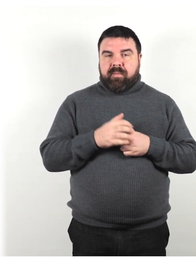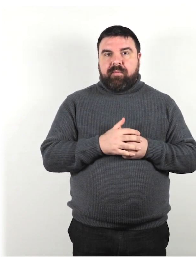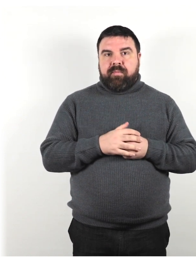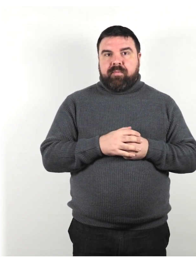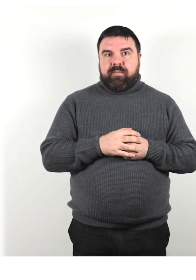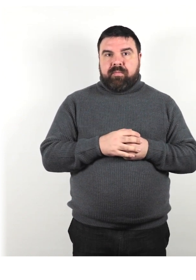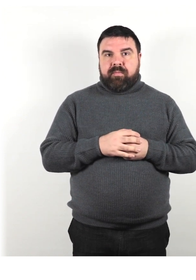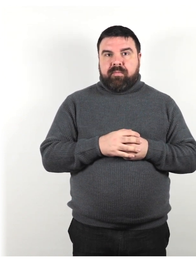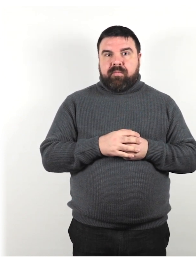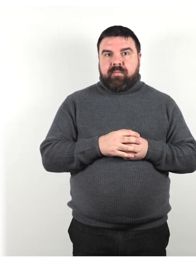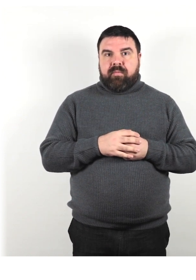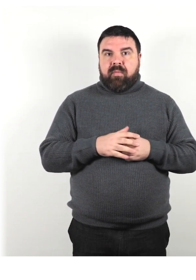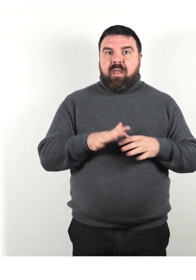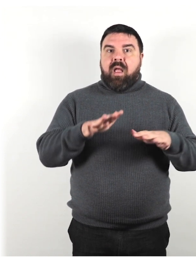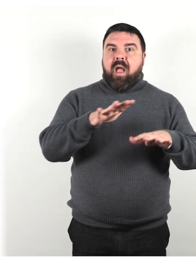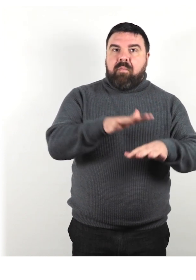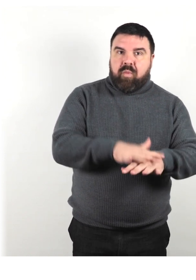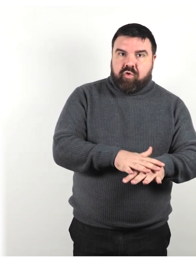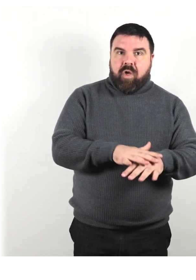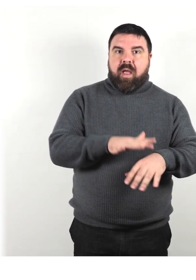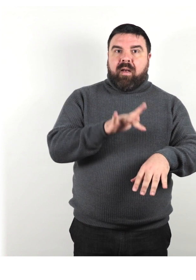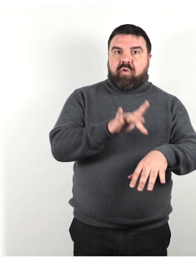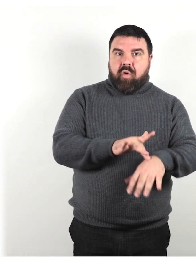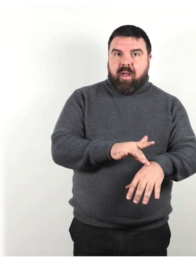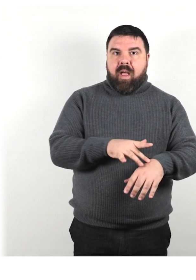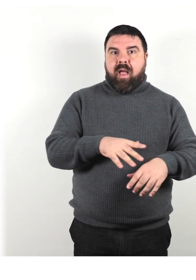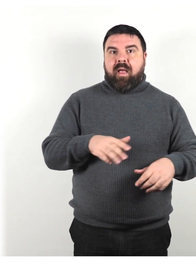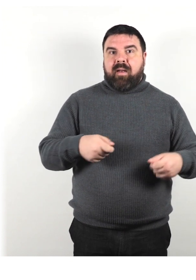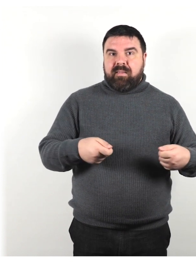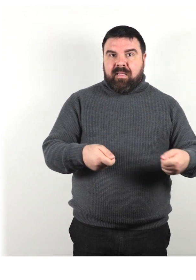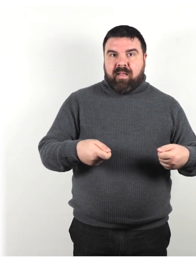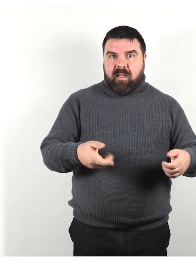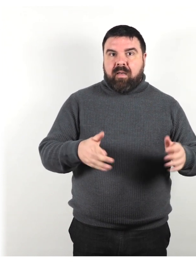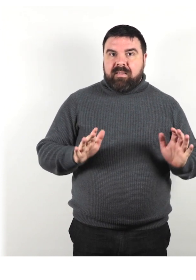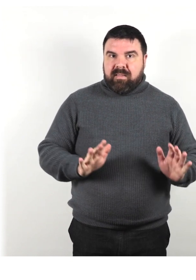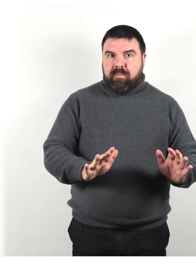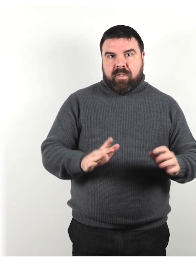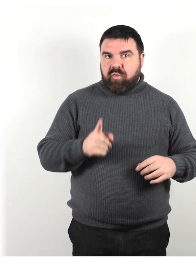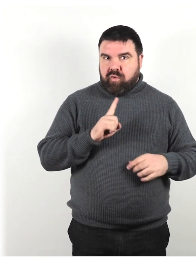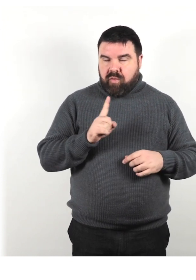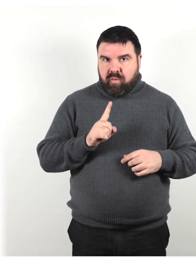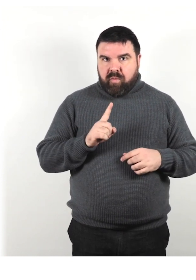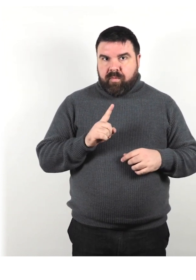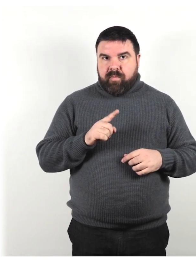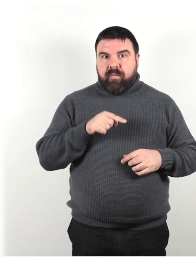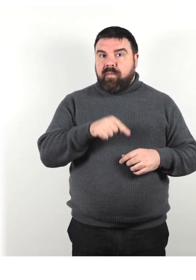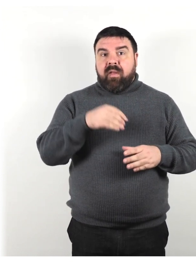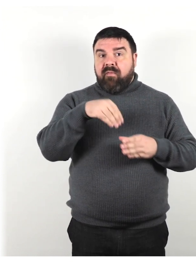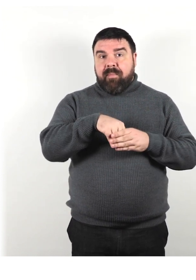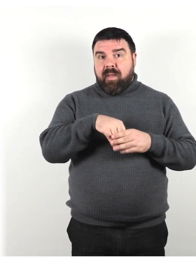Non ti appoggiare, non toccare e non spingere la sedia a rotelle di una persona; fa parte del suo spazio personale.